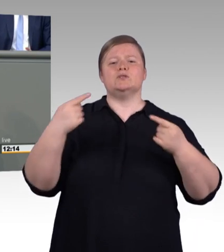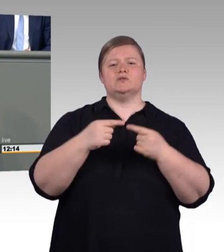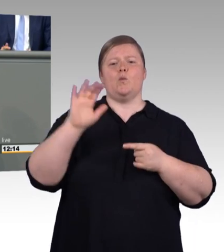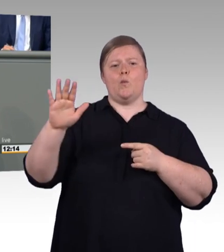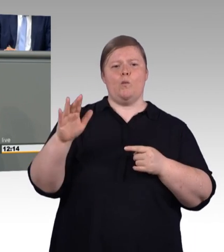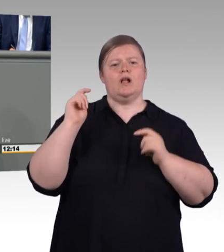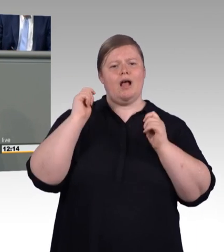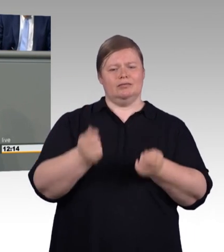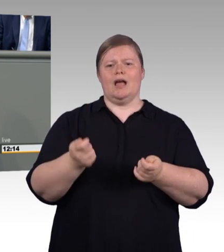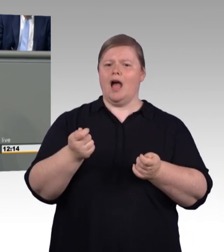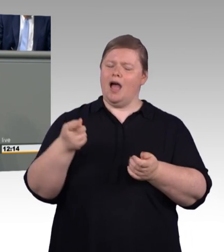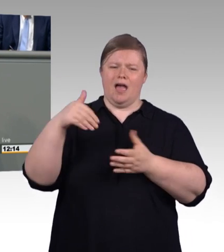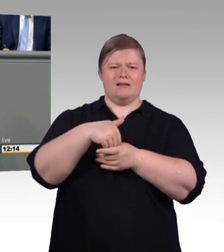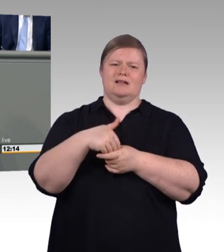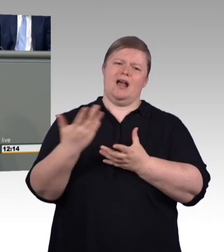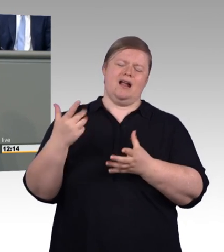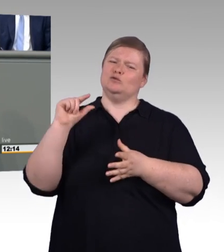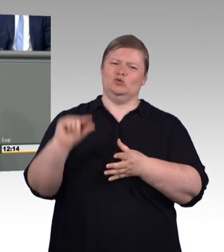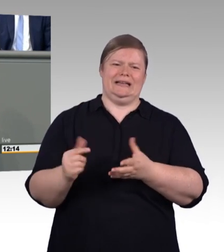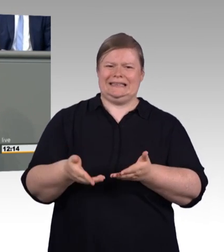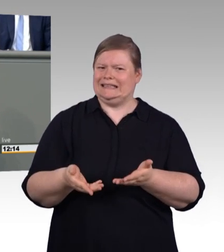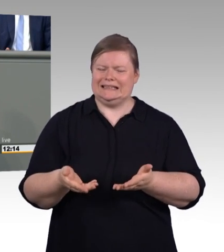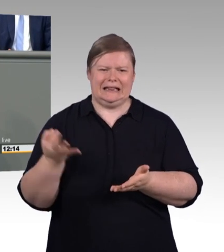Das Zweite ist, es hilft unglaublich, wenn man mal aufpasst. (Zwischenruf)